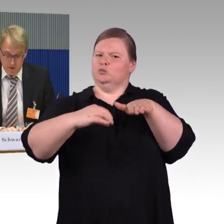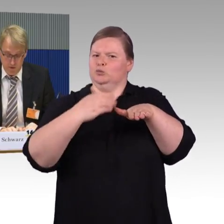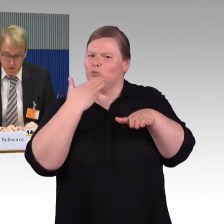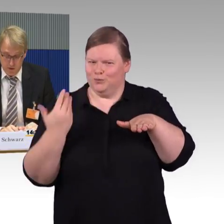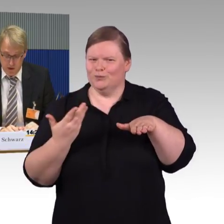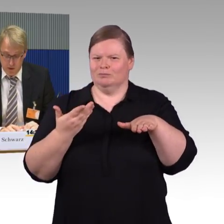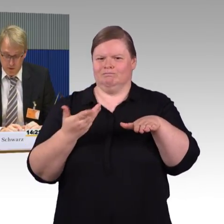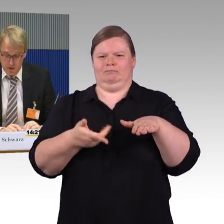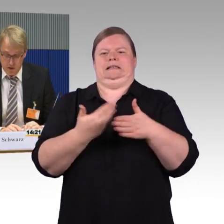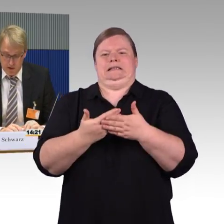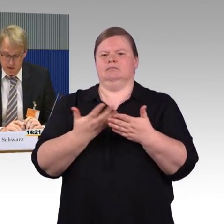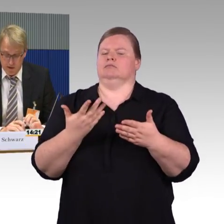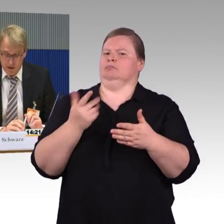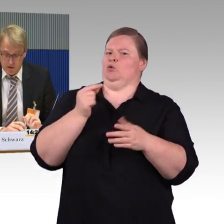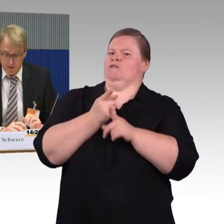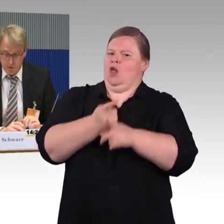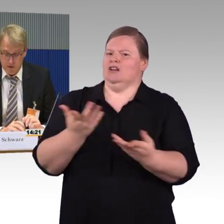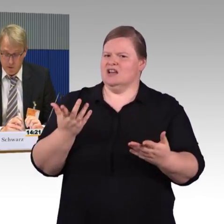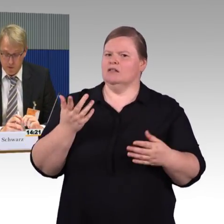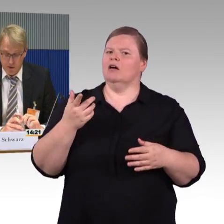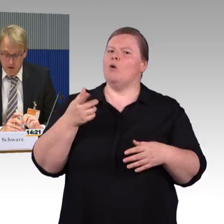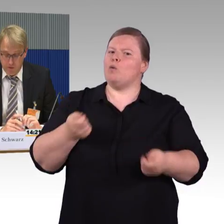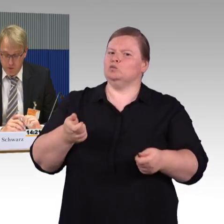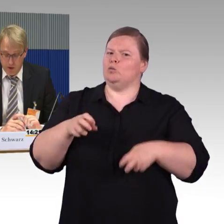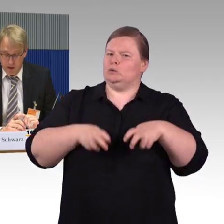stellen wir dort unterschiedliche Situationen vor.